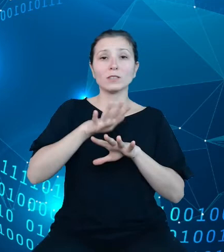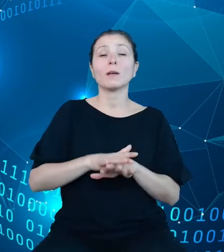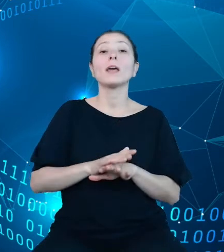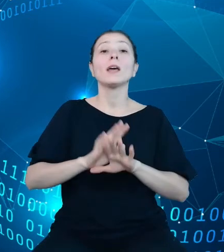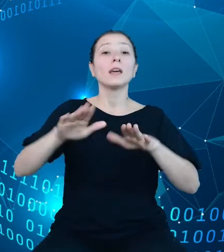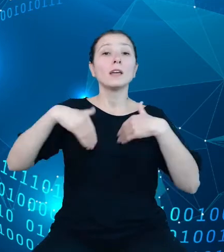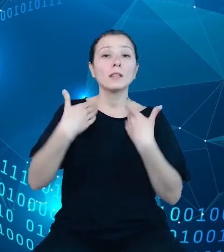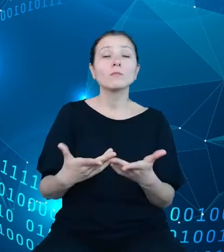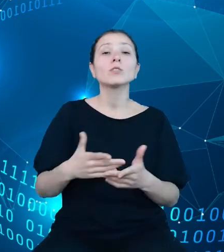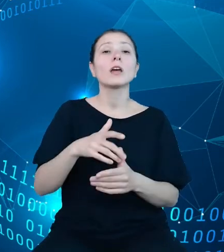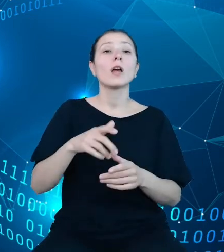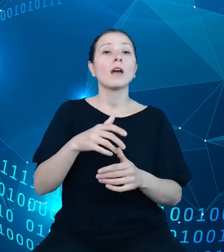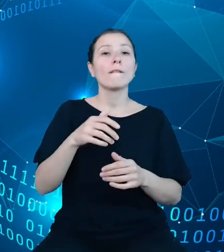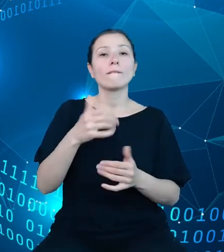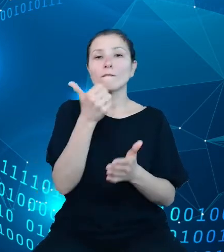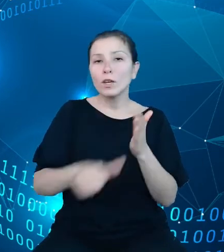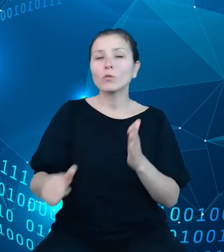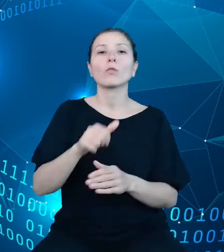Klucz ten zostanie przesłany na adres podany w formularzu.